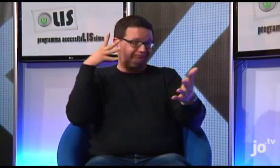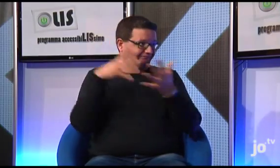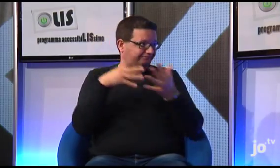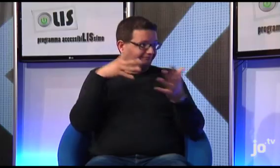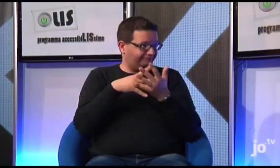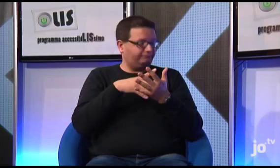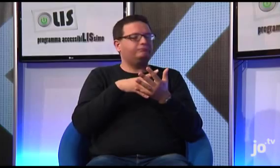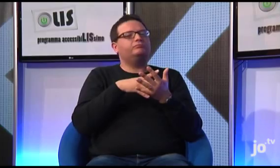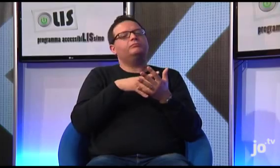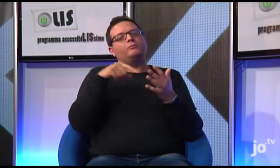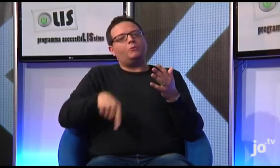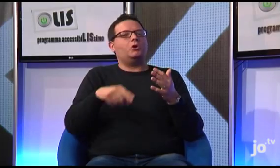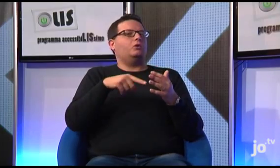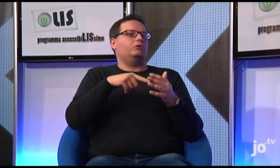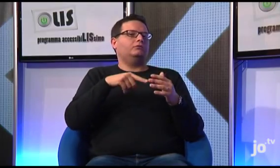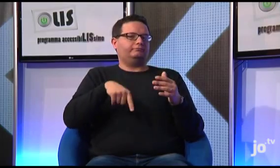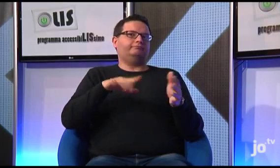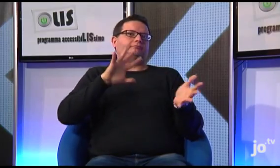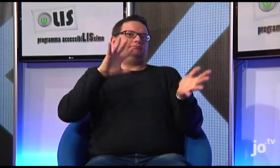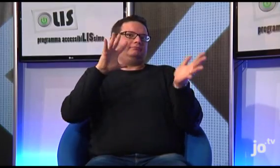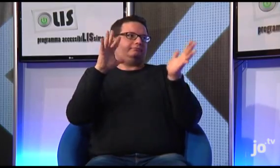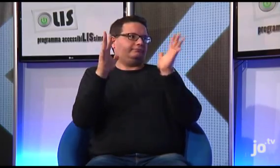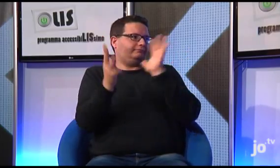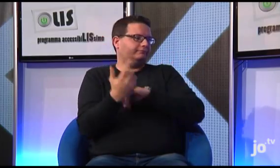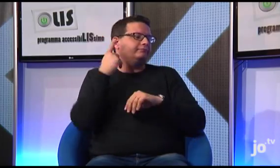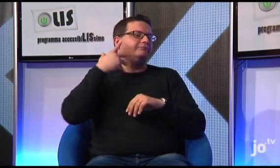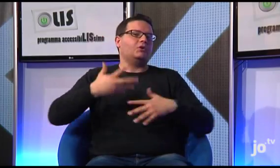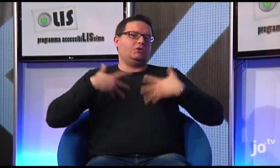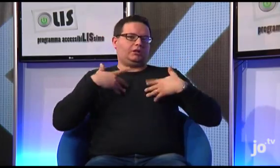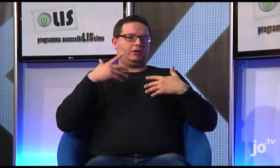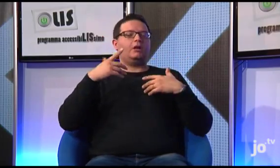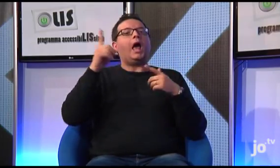ma gradualmente le cose stanno cambiando e di questo sono molto contento.